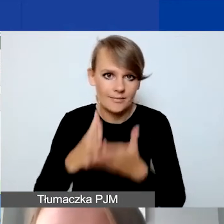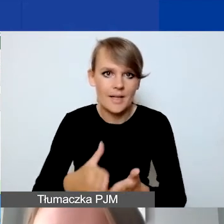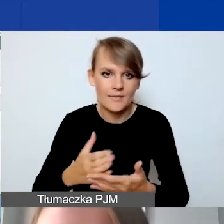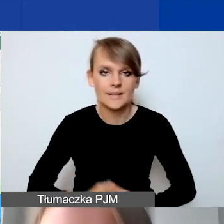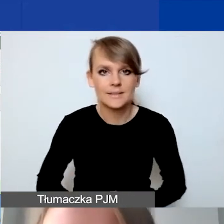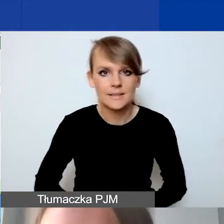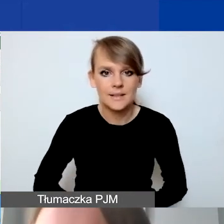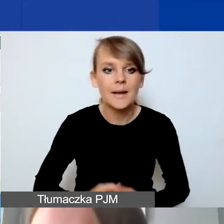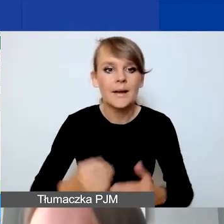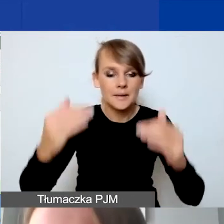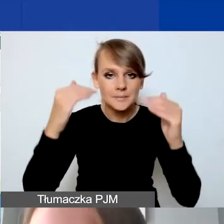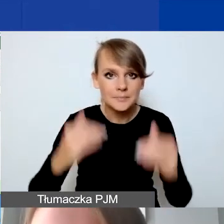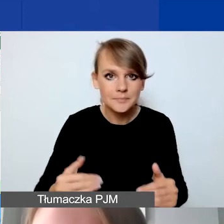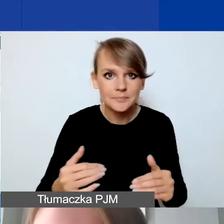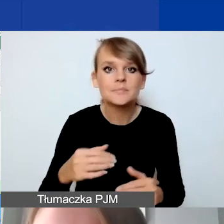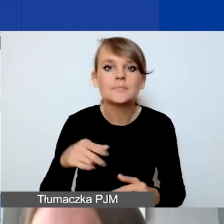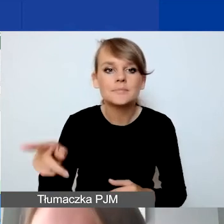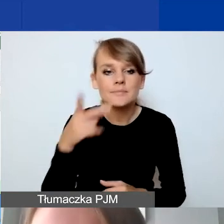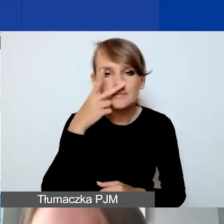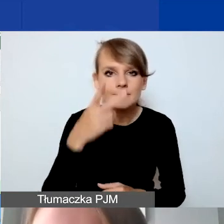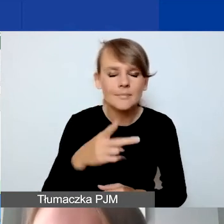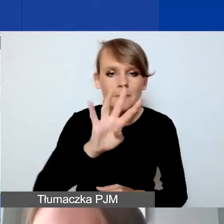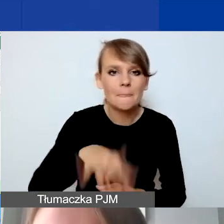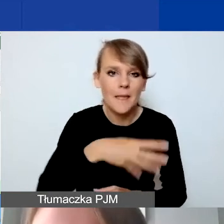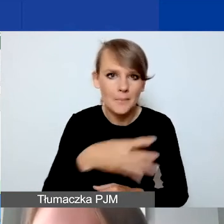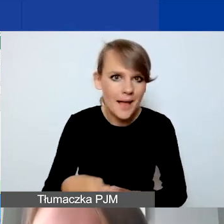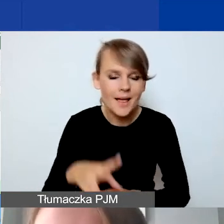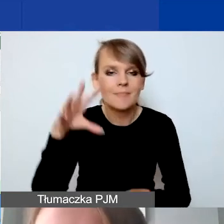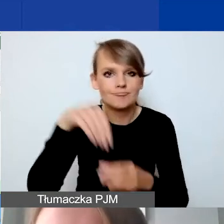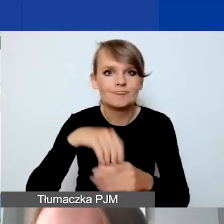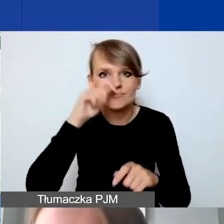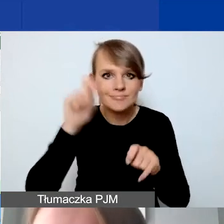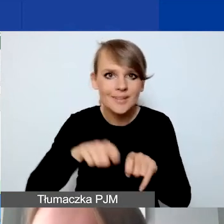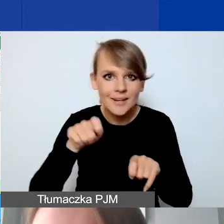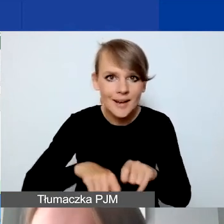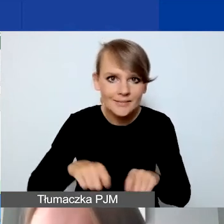Niżej mają państwo taką tabelkę, która sprawdza i weryfikuje,